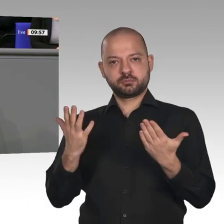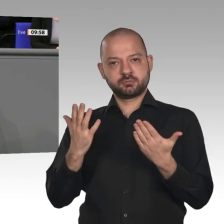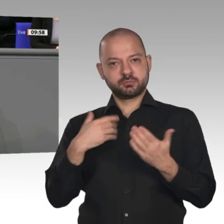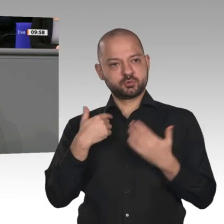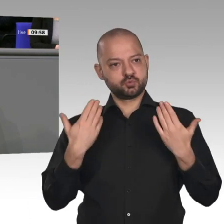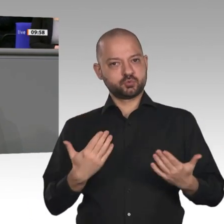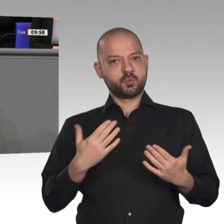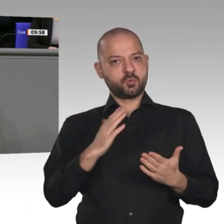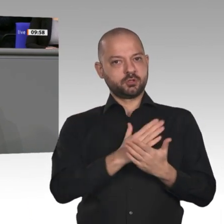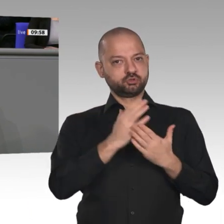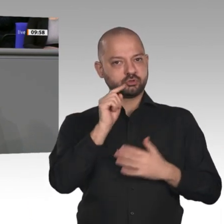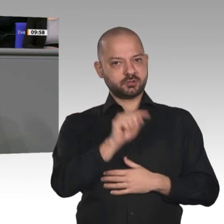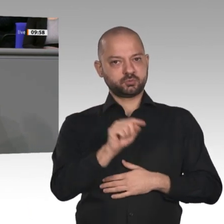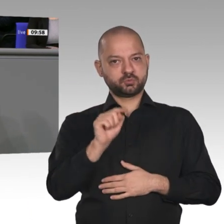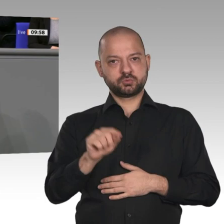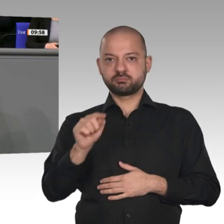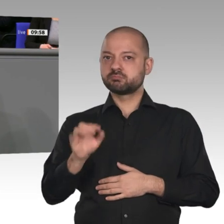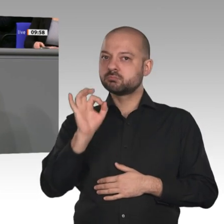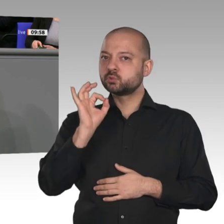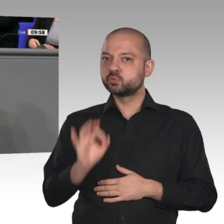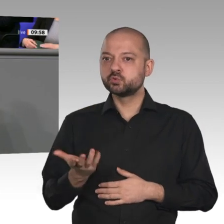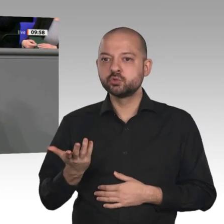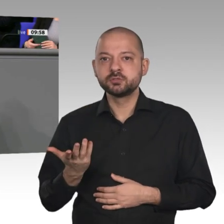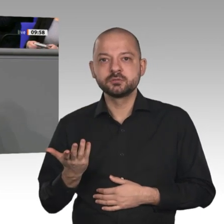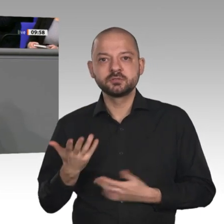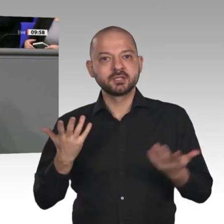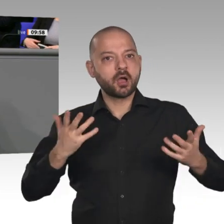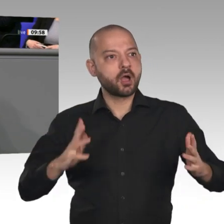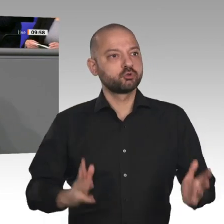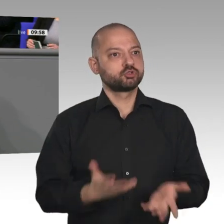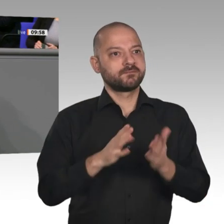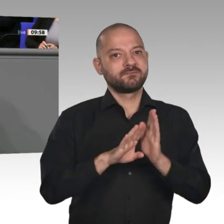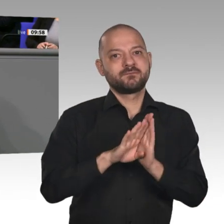brauchen diese Fachkräfte weiterhin. Der Aufschwung kommt mehr denn je bei den Bürgern